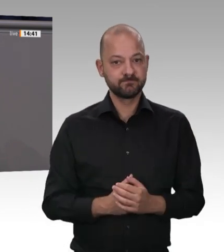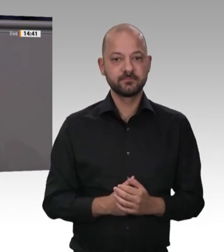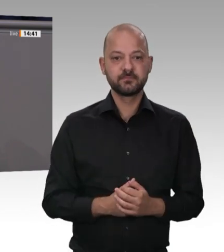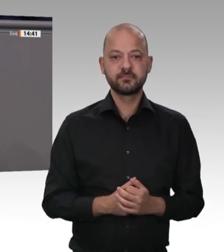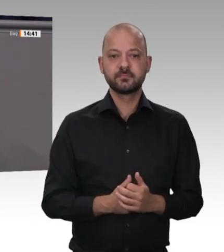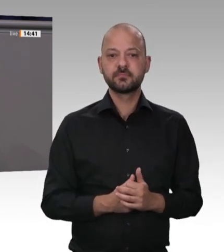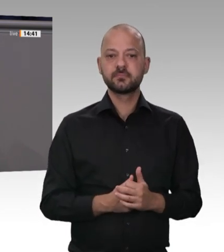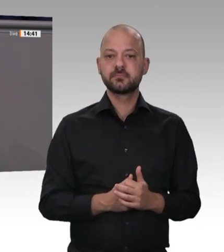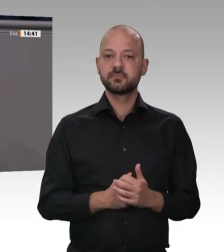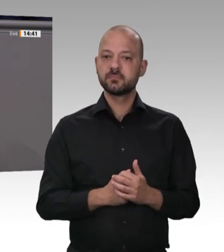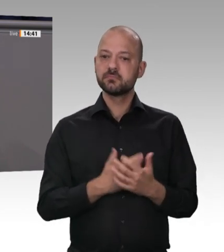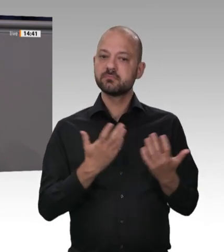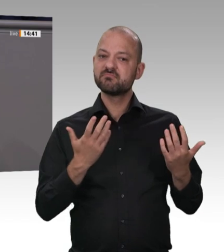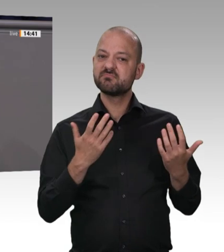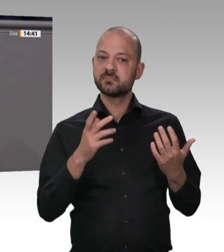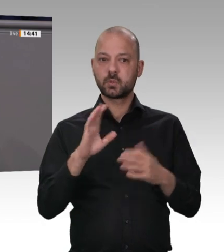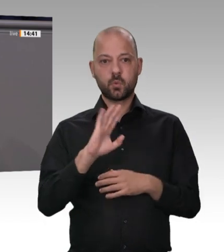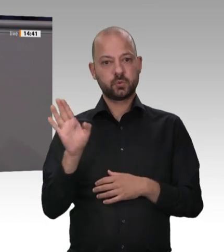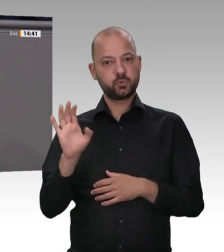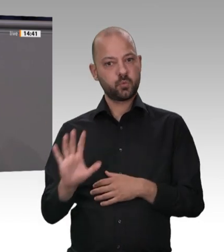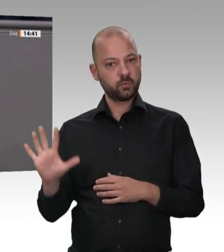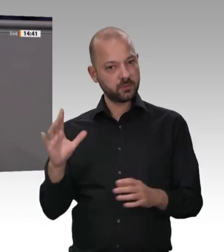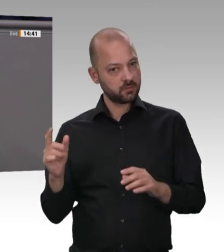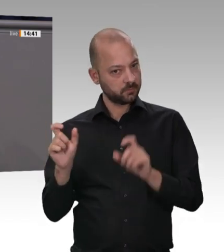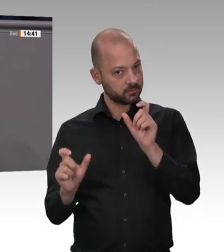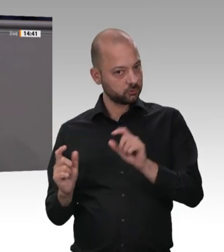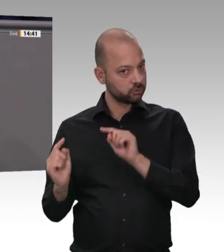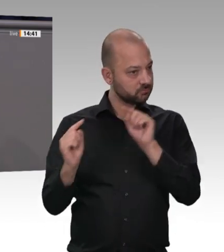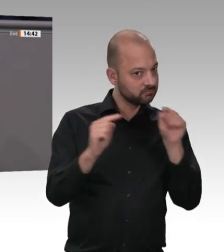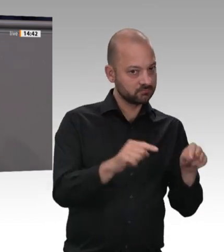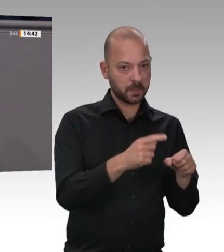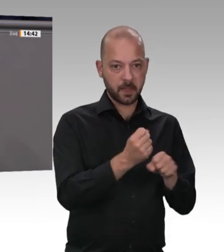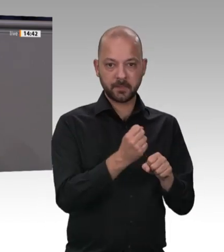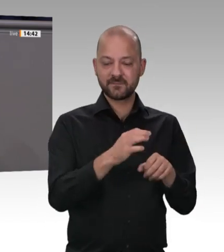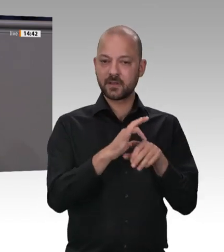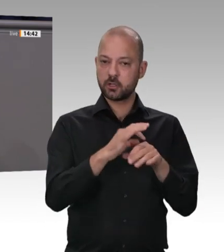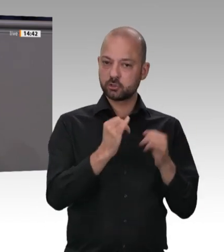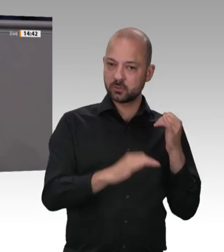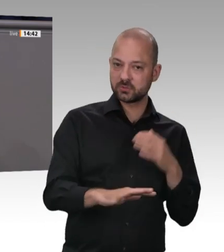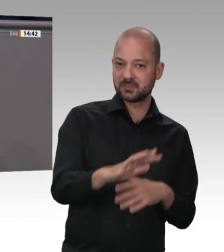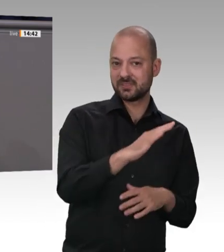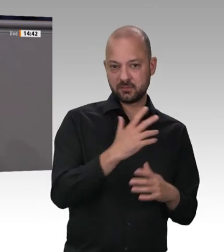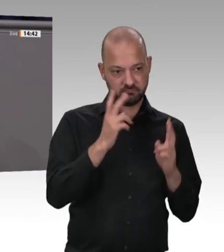mit über 1 500 Infizierten eine neue Krone auf. Bis dahin war der Fall Müller Fleisch